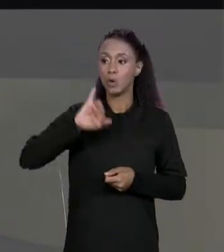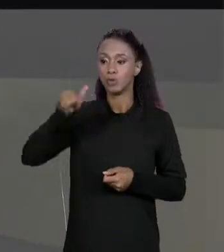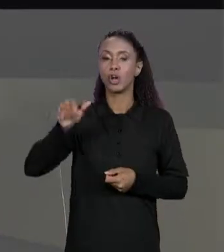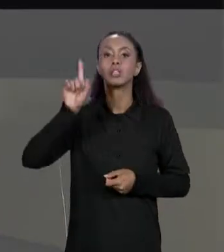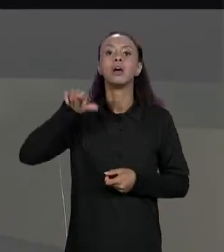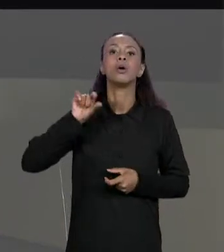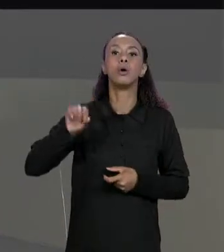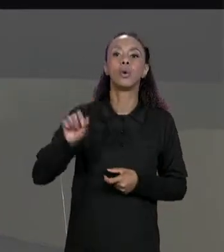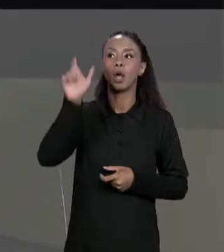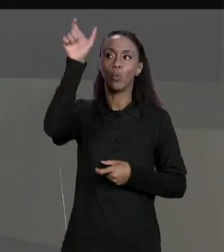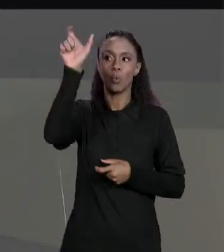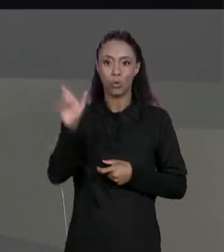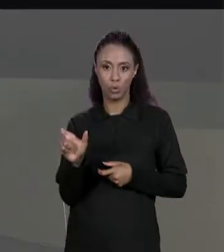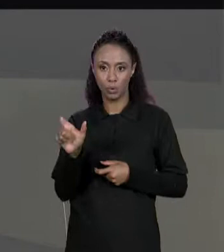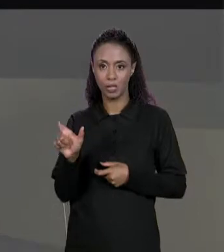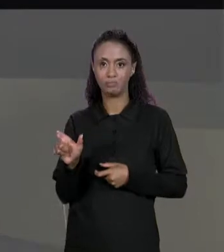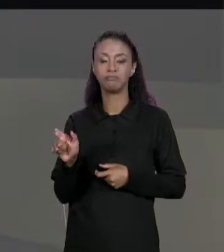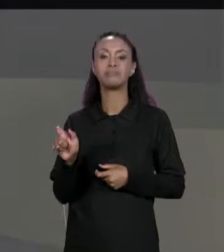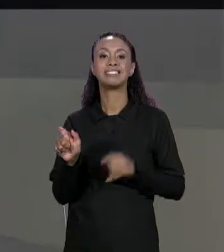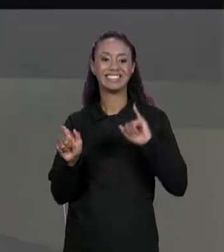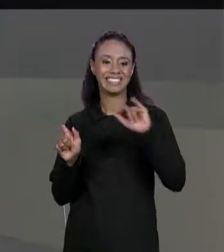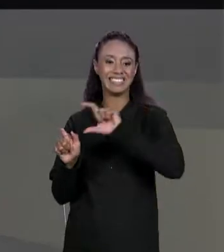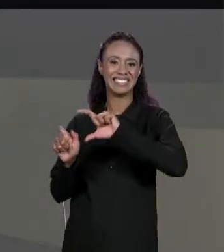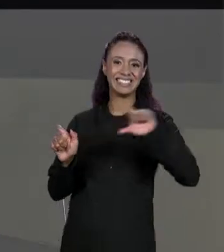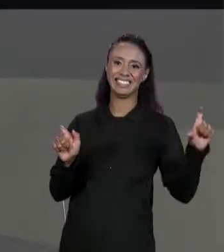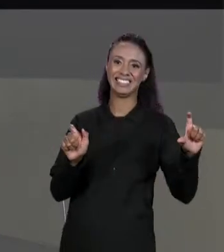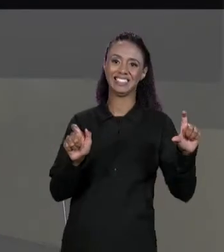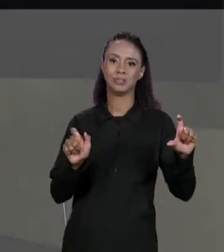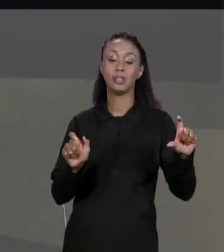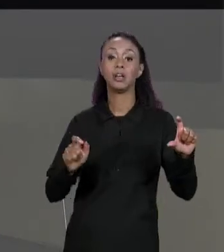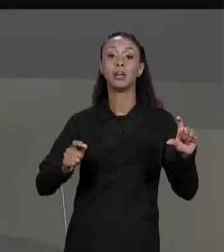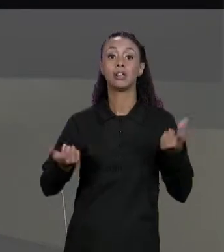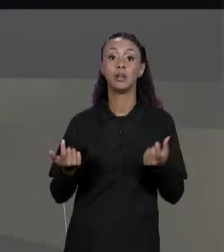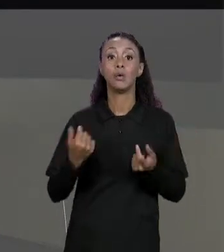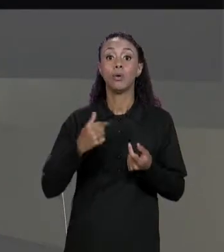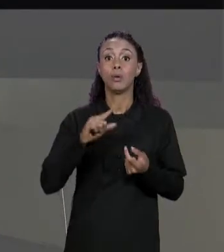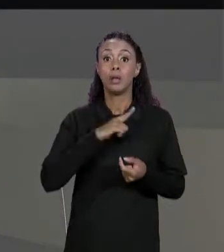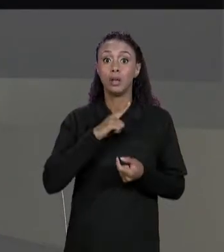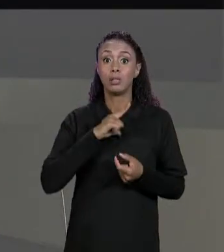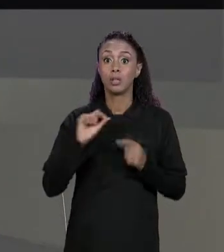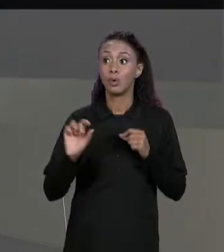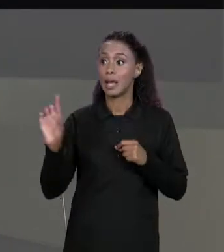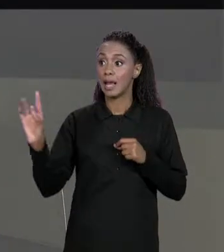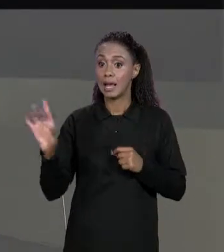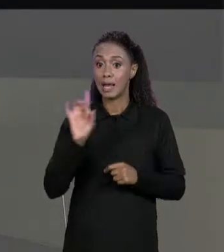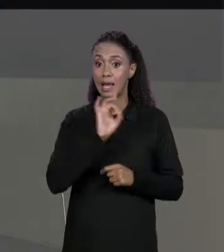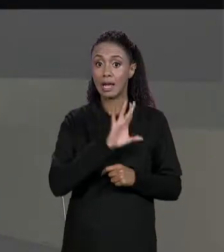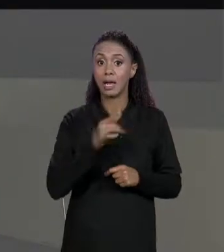CADA LINHA E CADA COLUNA NA MATRIZ RESULTANTE EU VOU COLOCAR A SOMA DA RESPECTIVA POSIÇÃO DA